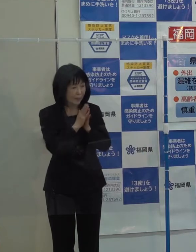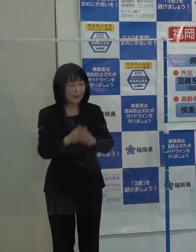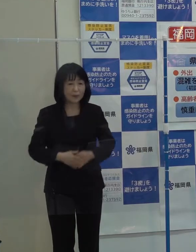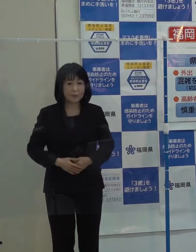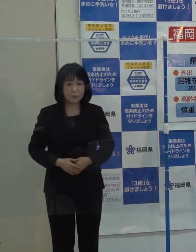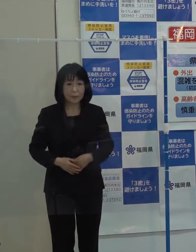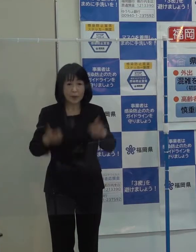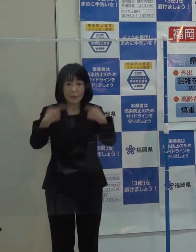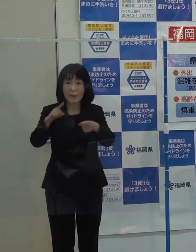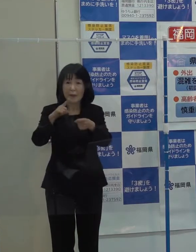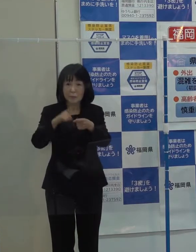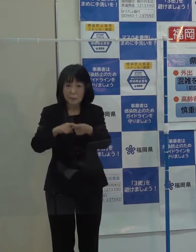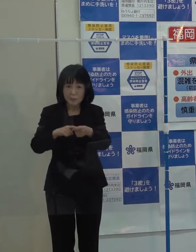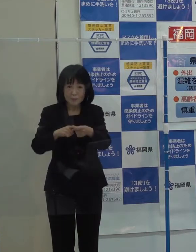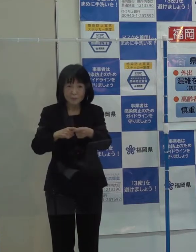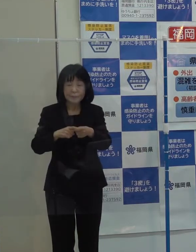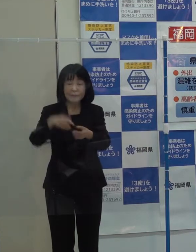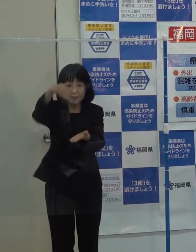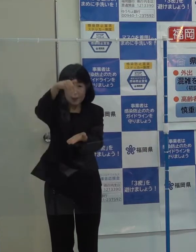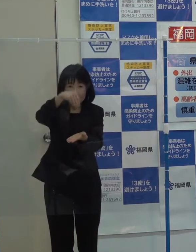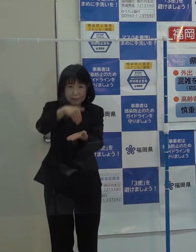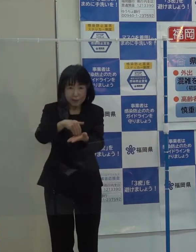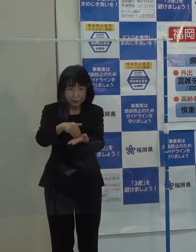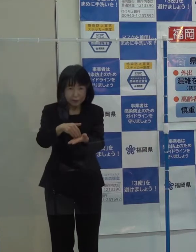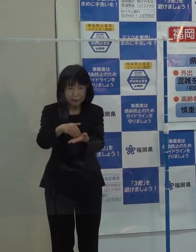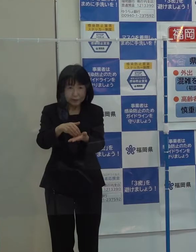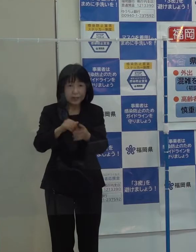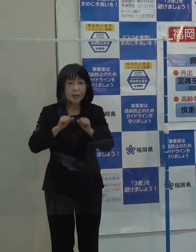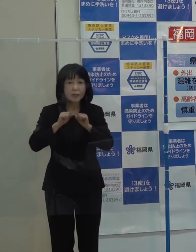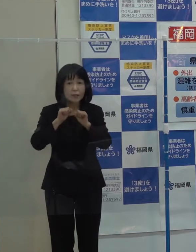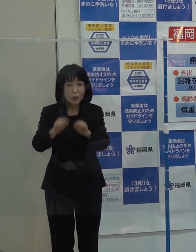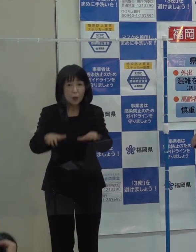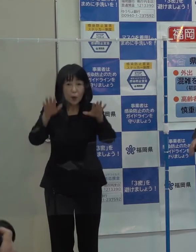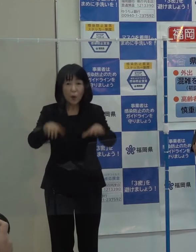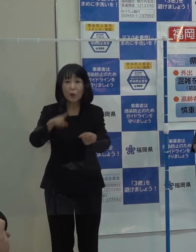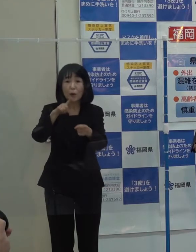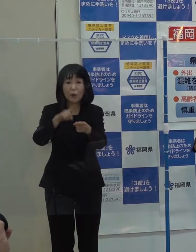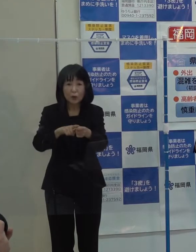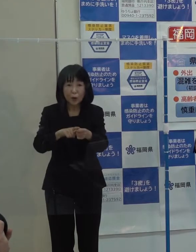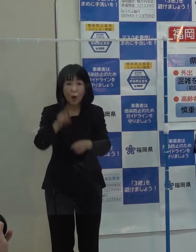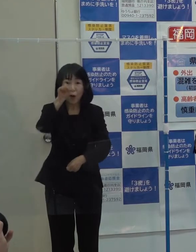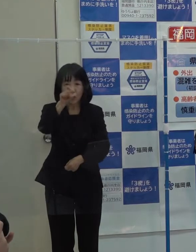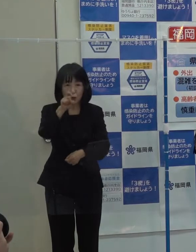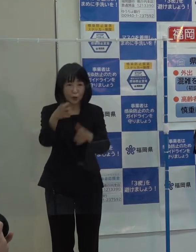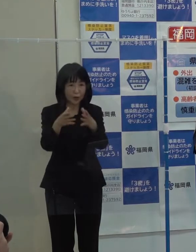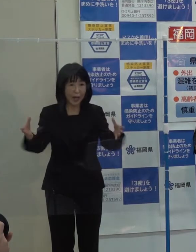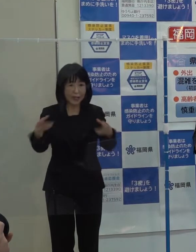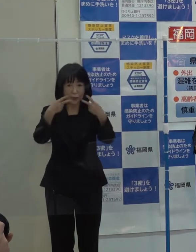（知事）毎年 年末恒例となっている今年の１０大ニュースを発表します